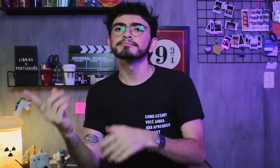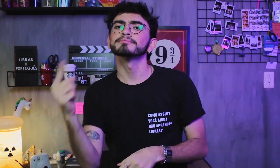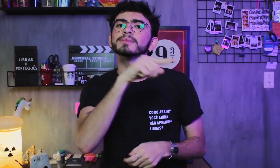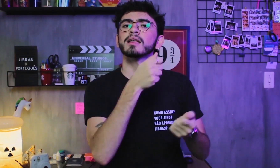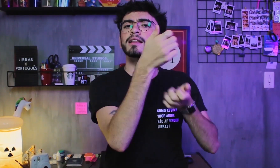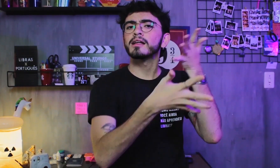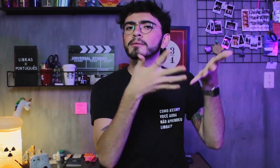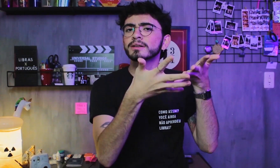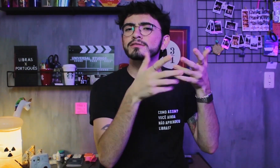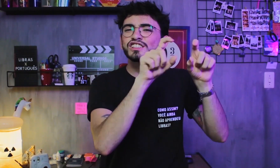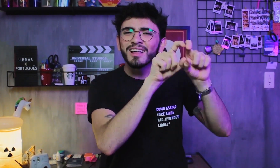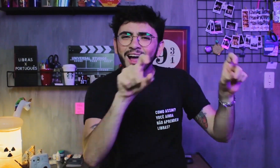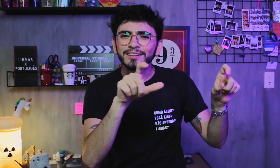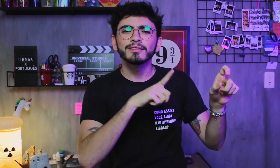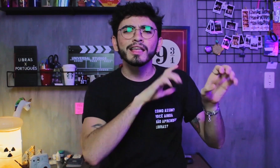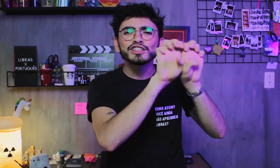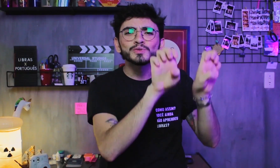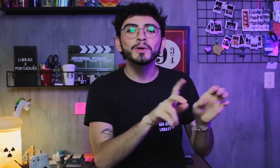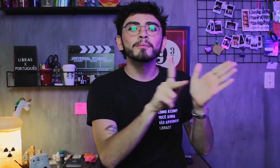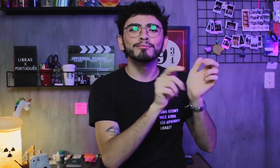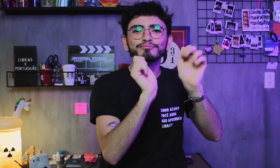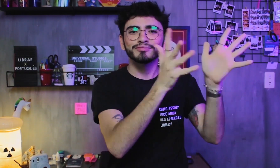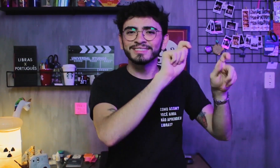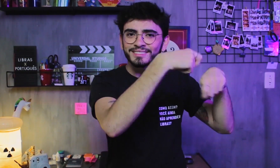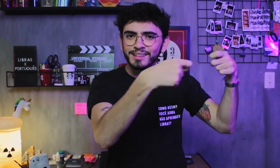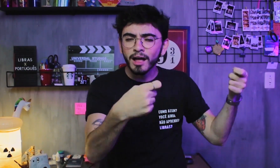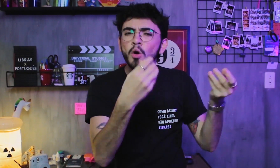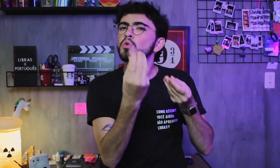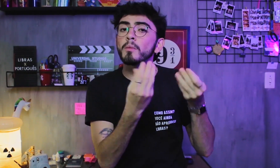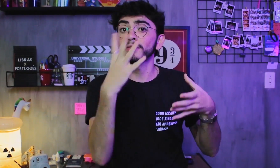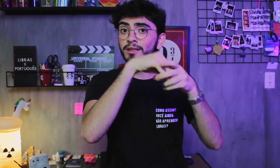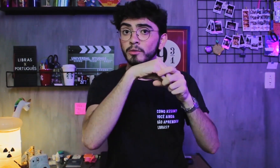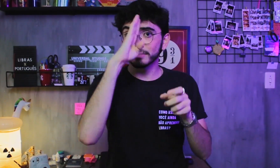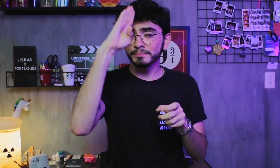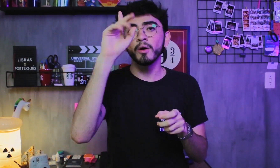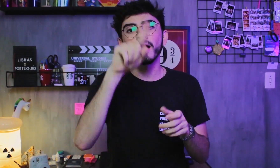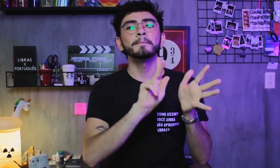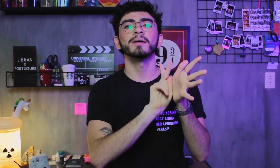Já na língua de sinais sua estrutura é formada pelos parâmetros, que são: